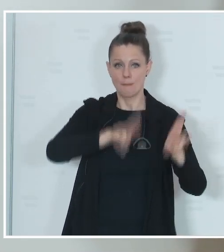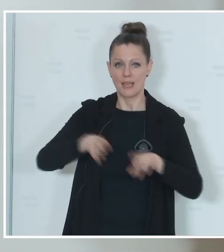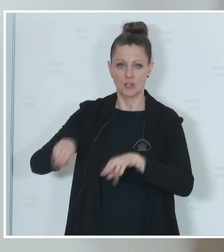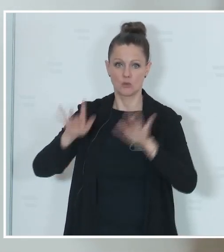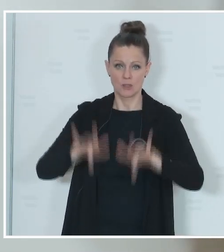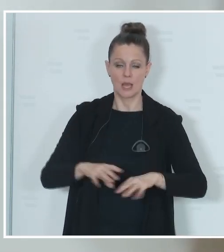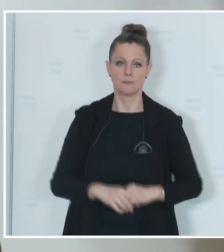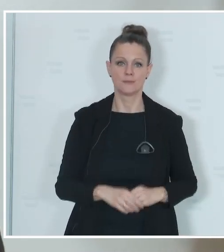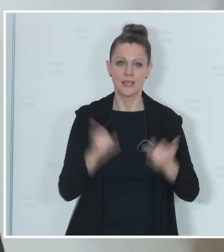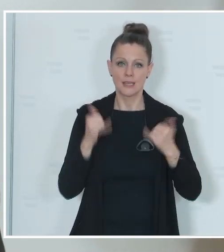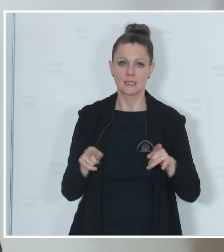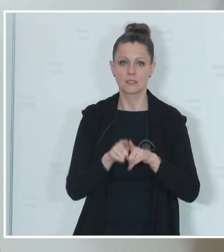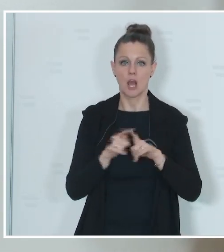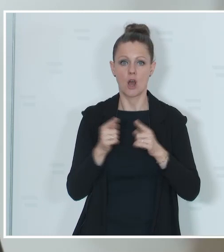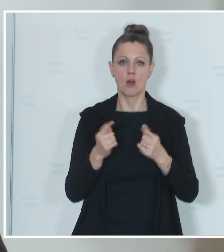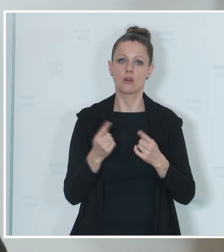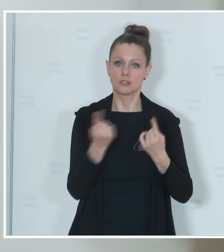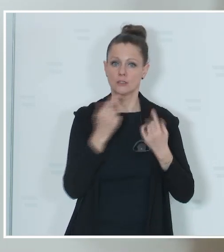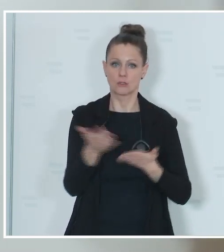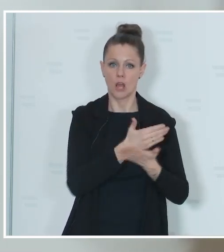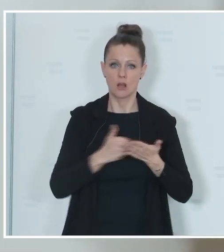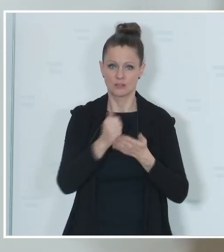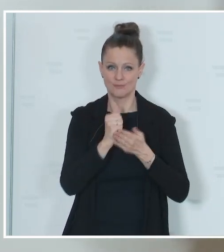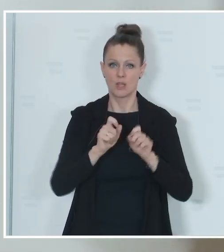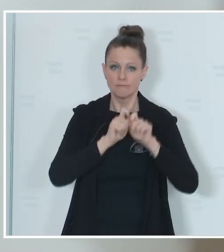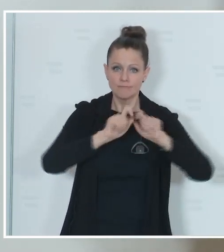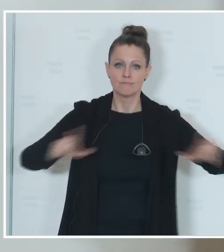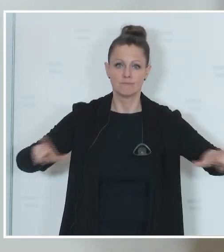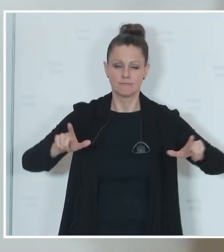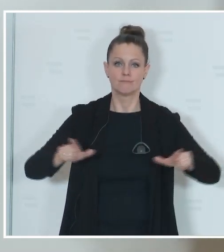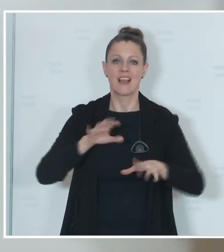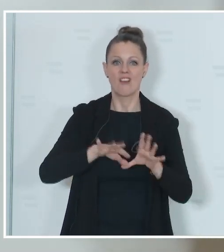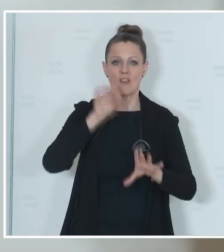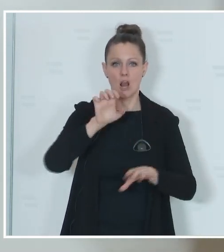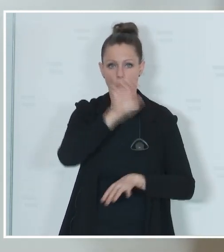die Gelegenheit auch nutzen, mit der Ausschreibung zur Wahl zum Europäischen Parlament, mich bei den